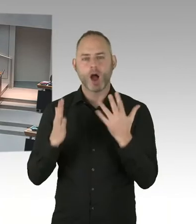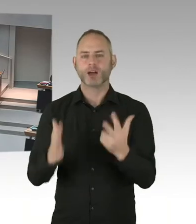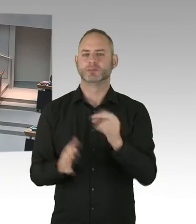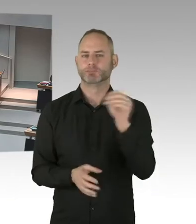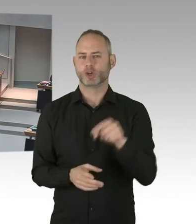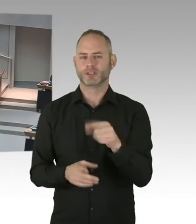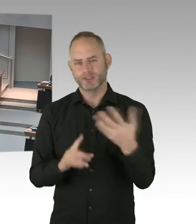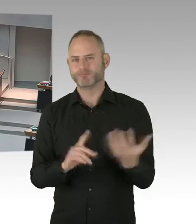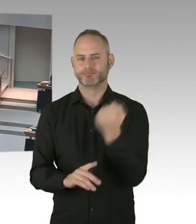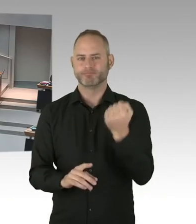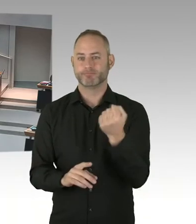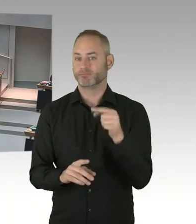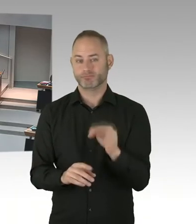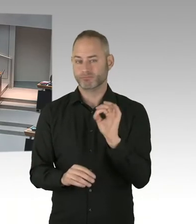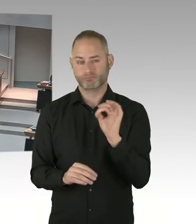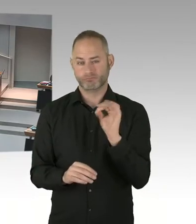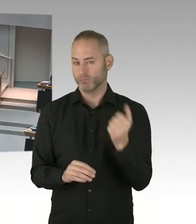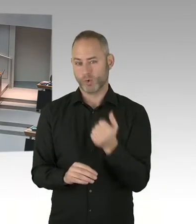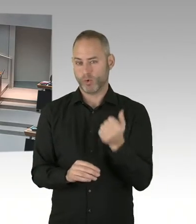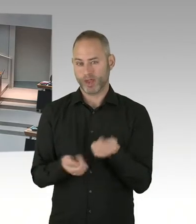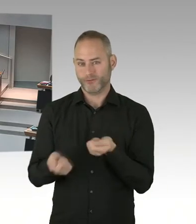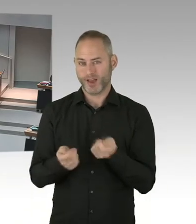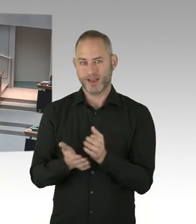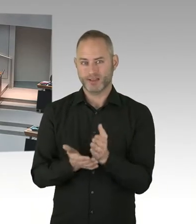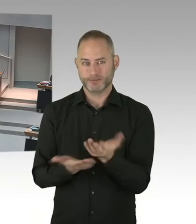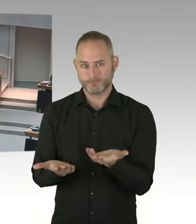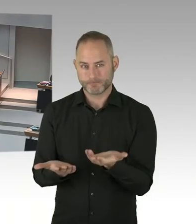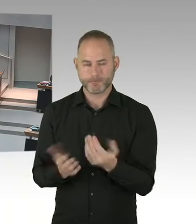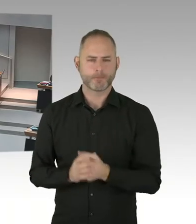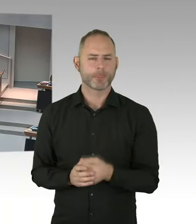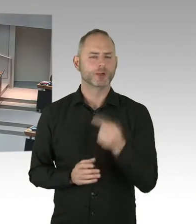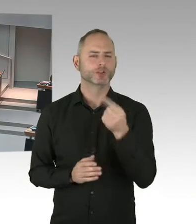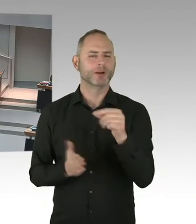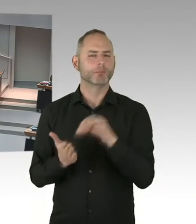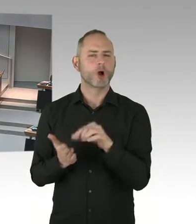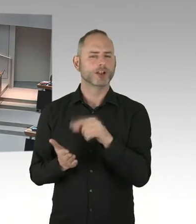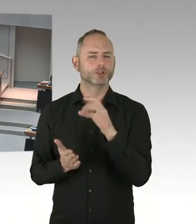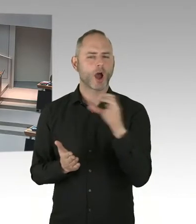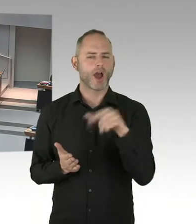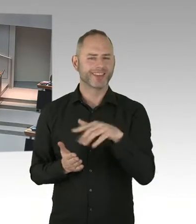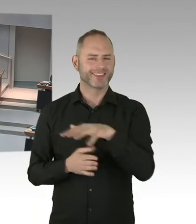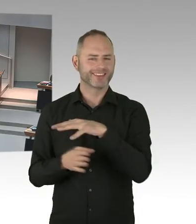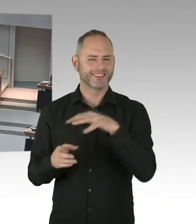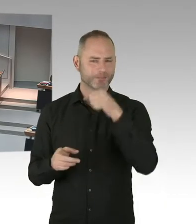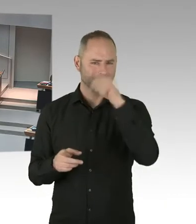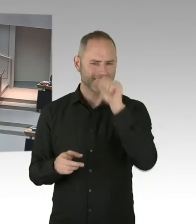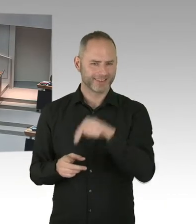Und hier hat das Parlament eine ganz große Rolle gespielt, die Finanzierung der Clearing Stelle, aber auch des Checkpoints Berlin, hier auf dem Weg zu bringen.